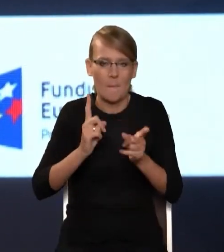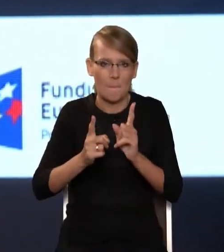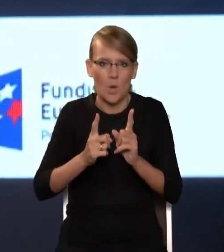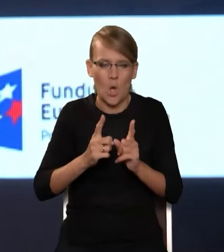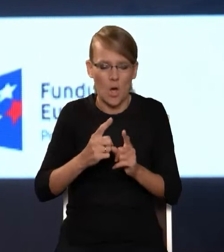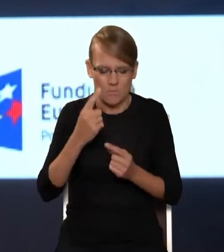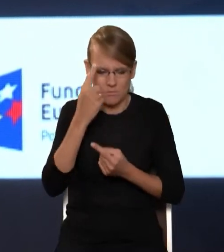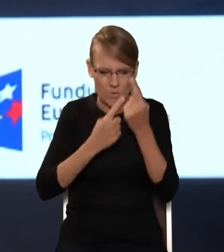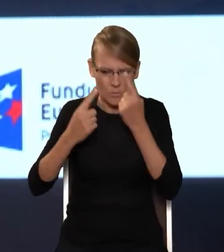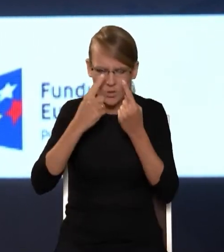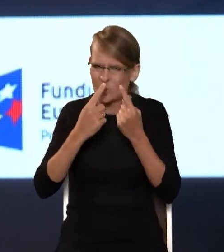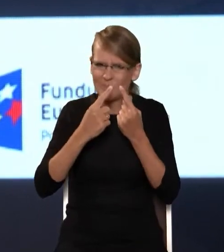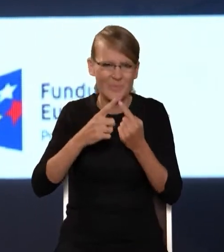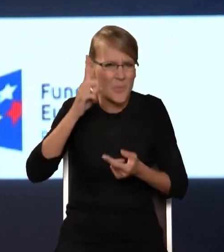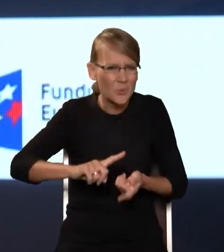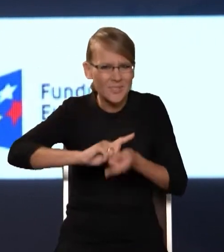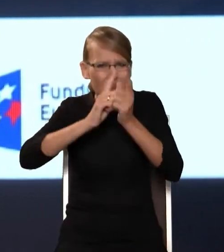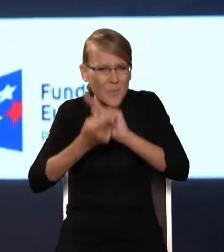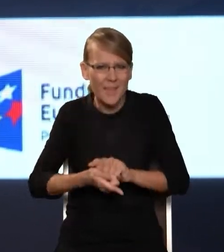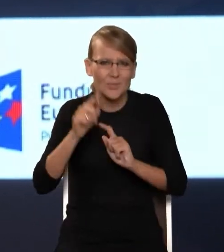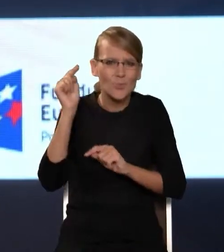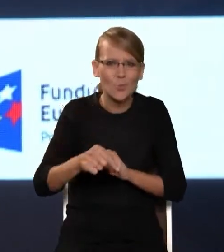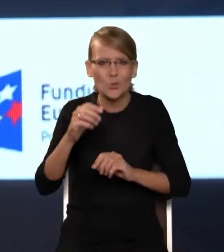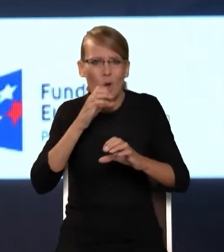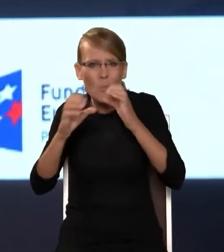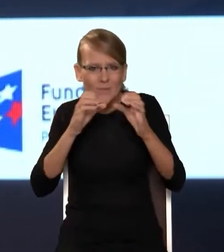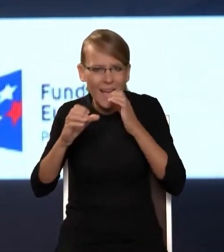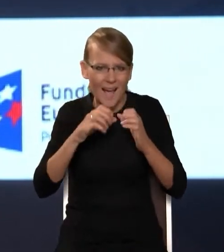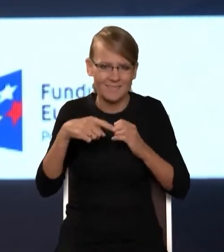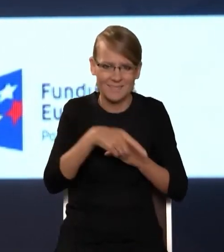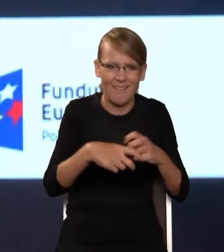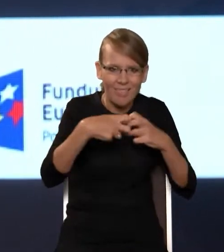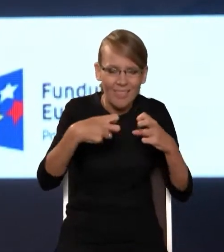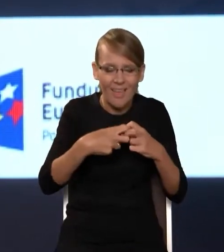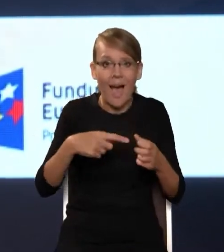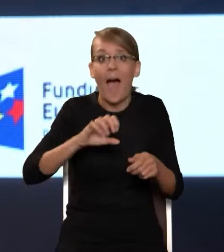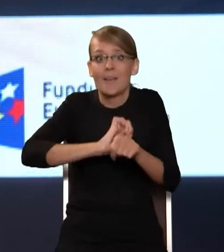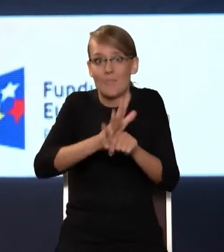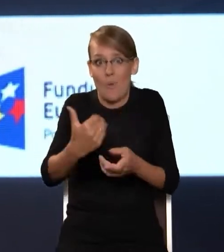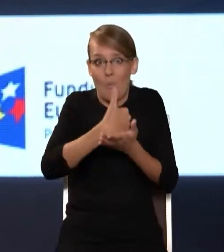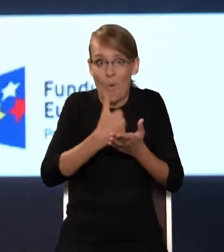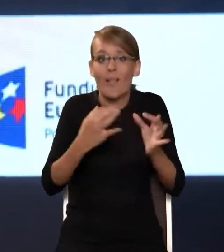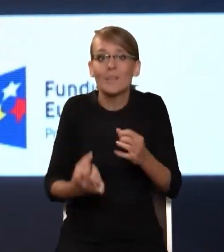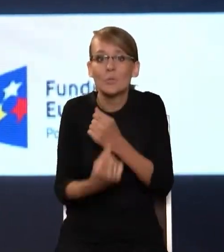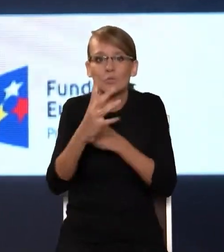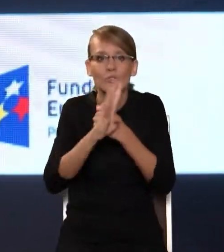przejść na formy komunikacji jednak elektronicznej. Pandemia nam pomogła i skutek jest taki, że dzisiaj 90% szkół jest podłączonych do OSE,